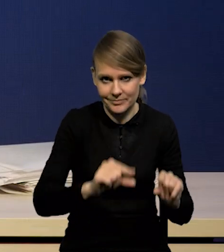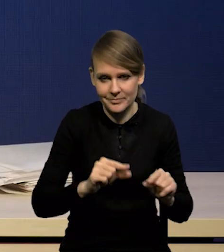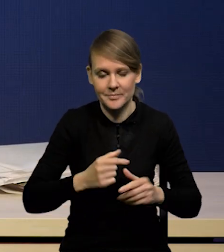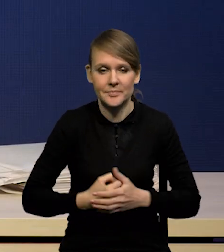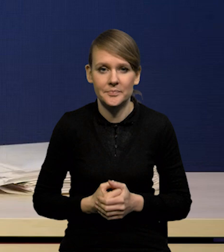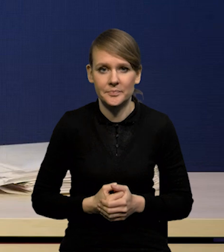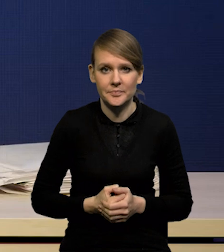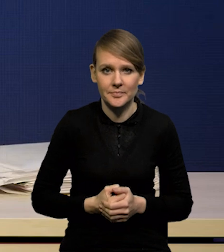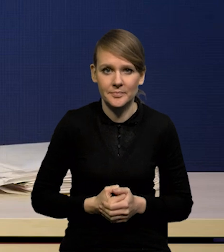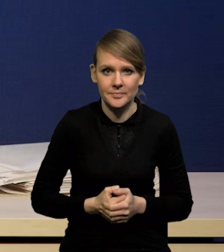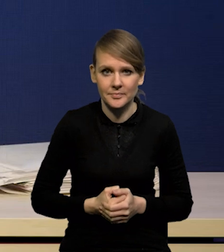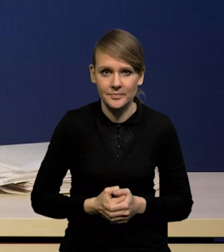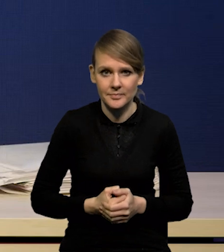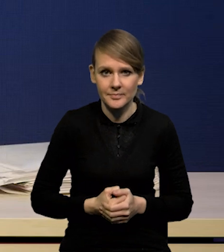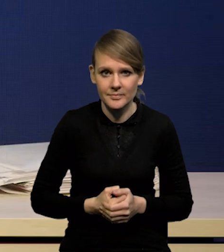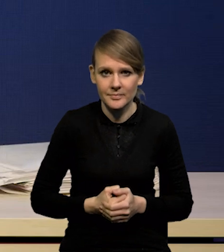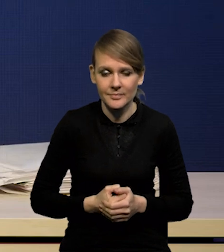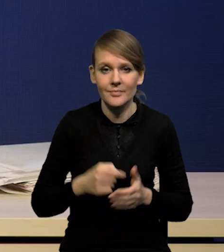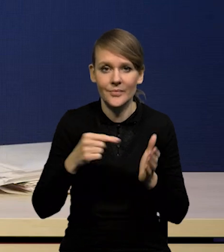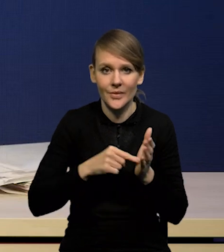co pozwoliło nam